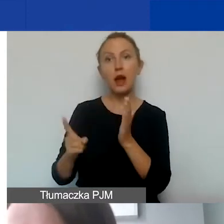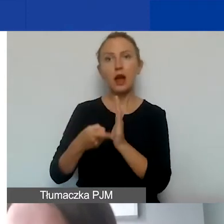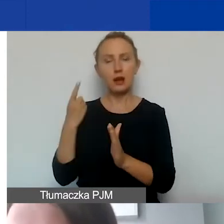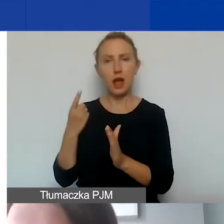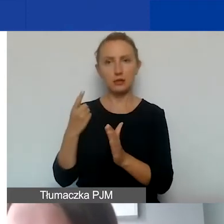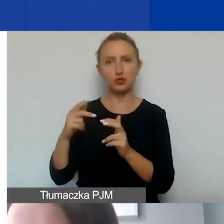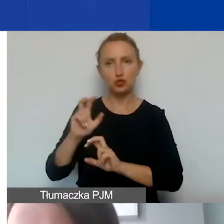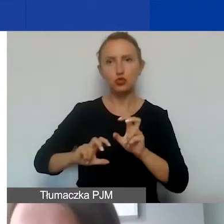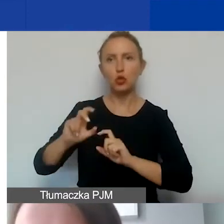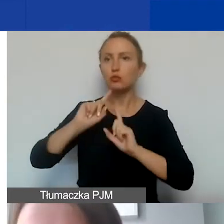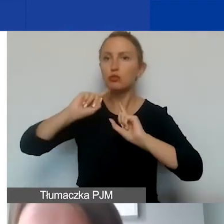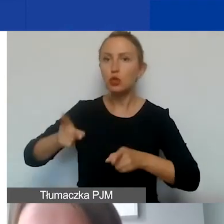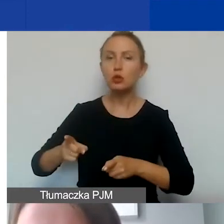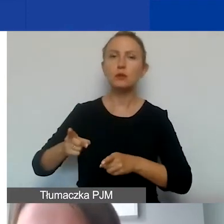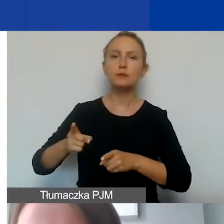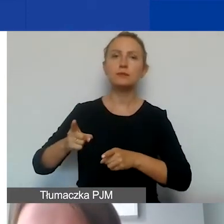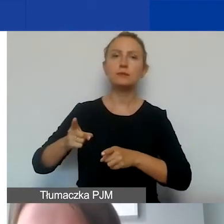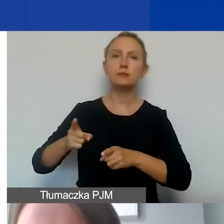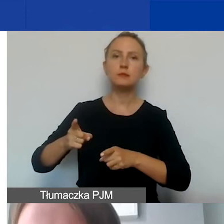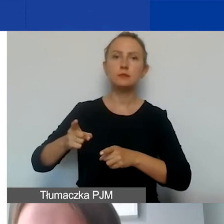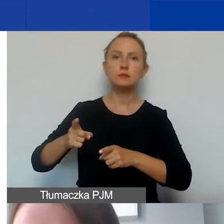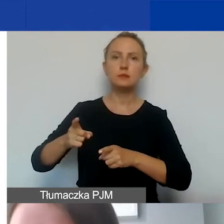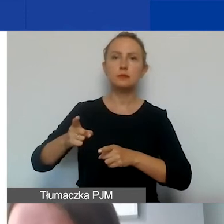które zlecamy na zewnątrz,